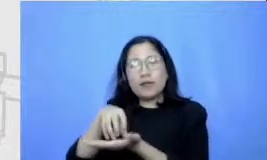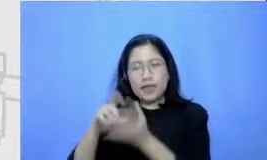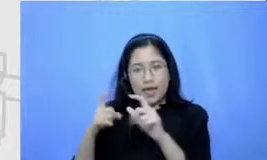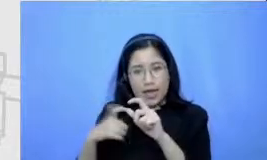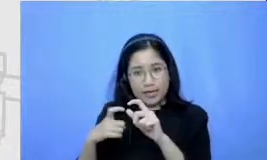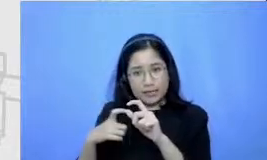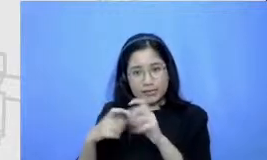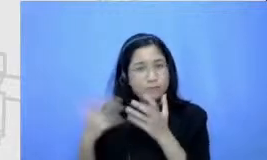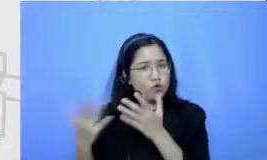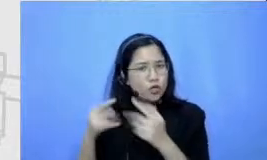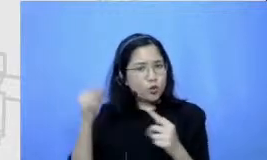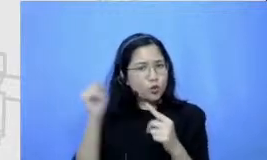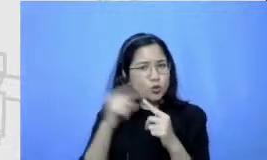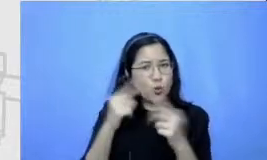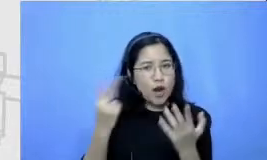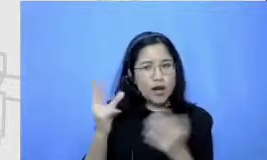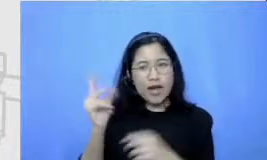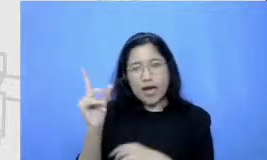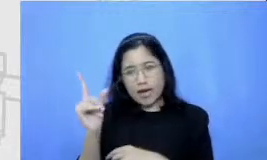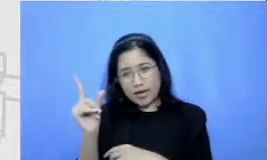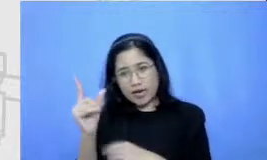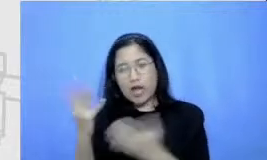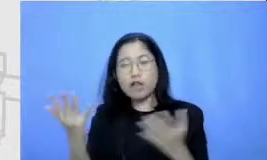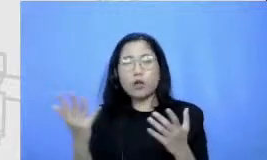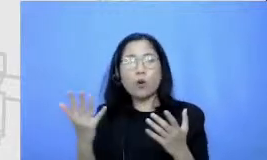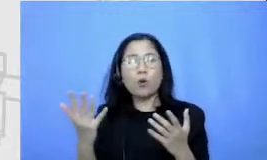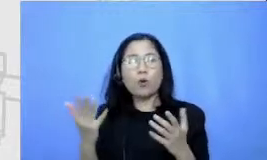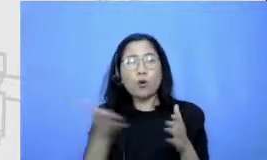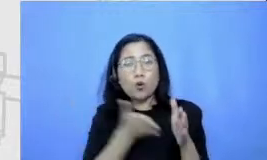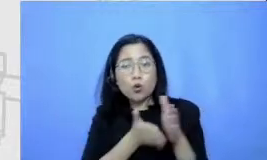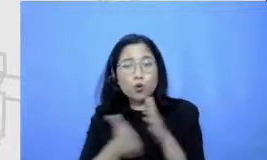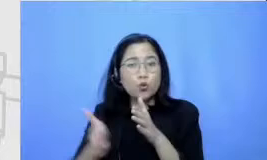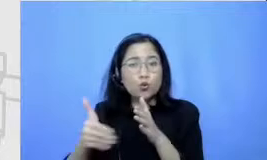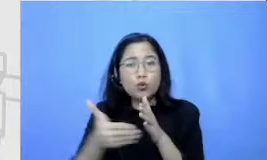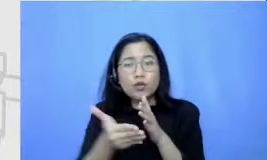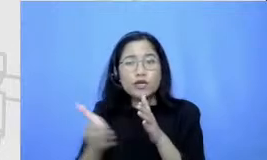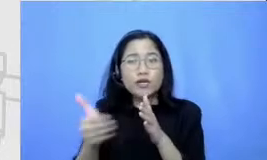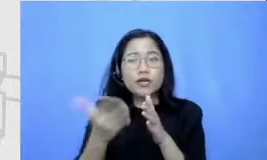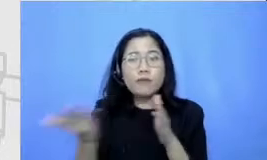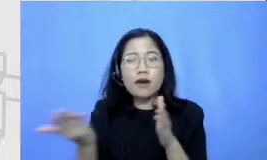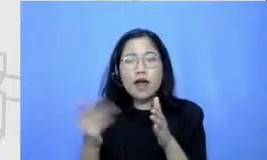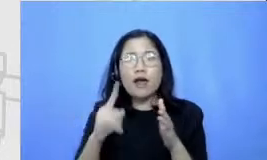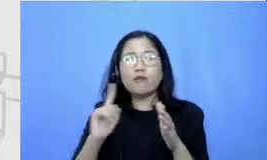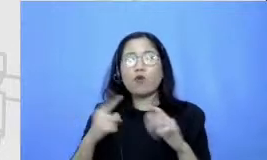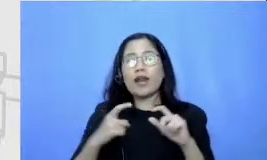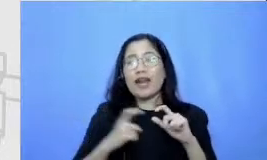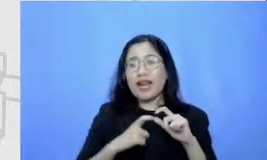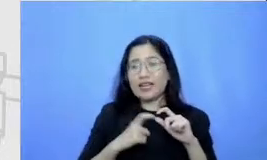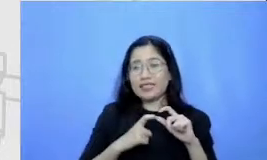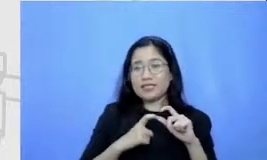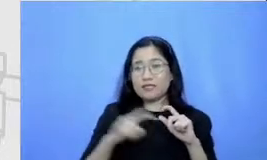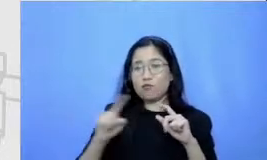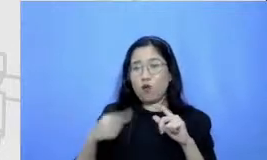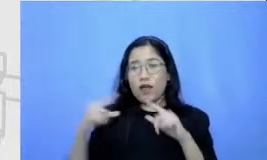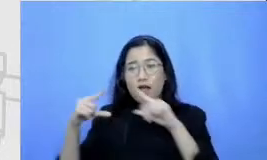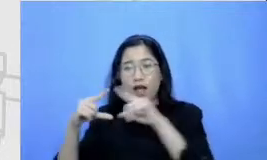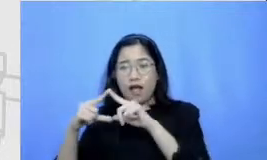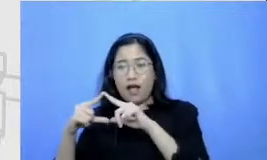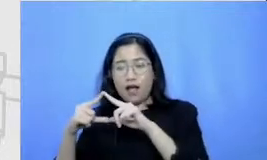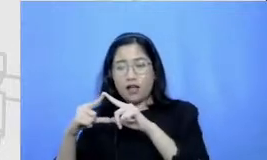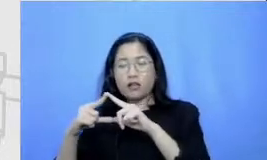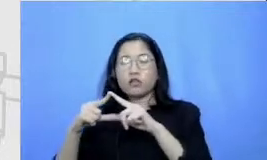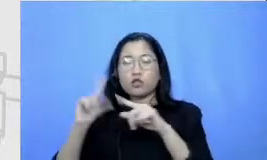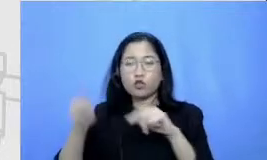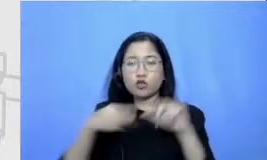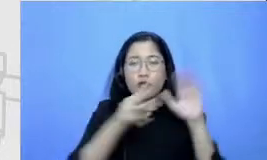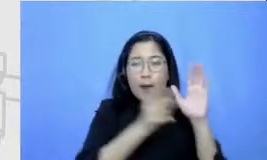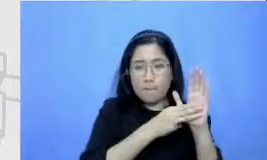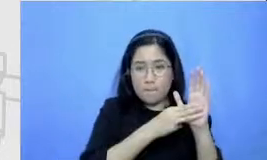adalah er berarti rutenya akan mulai dari es kemudian ke kemudian ke m kemudian ke er